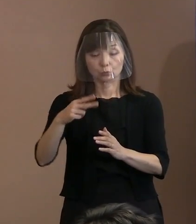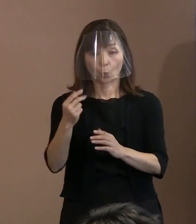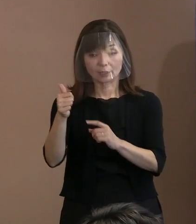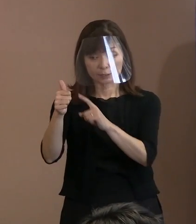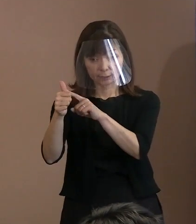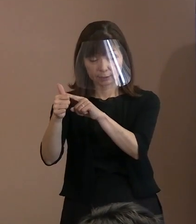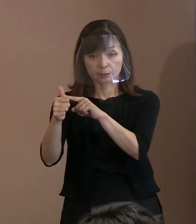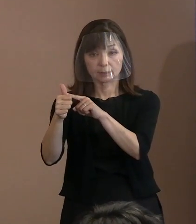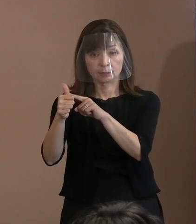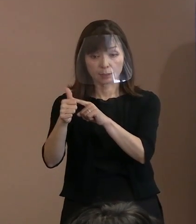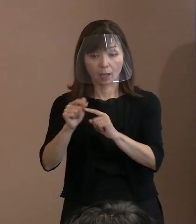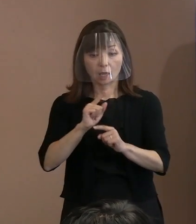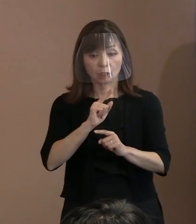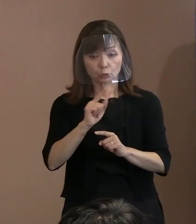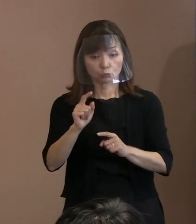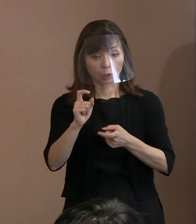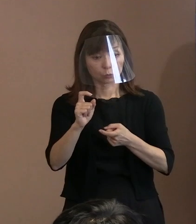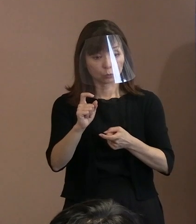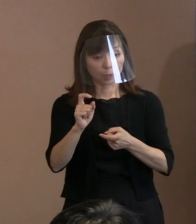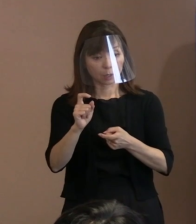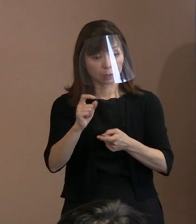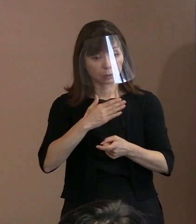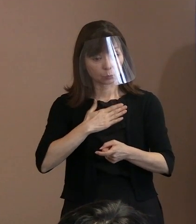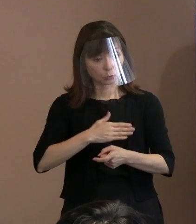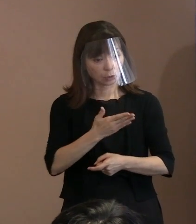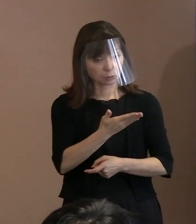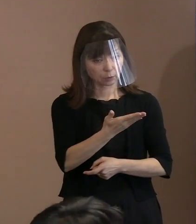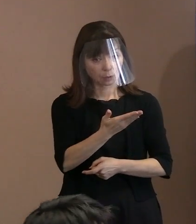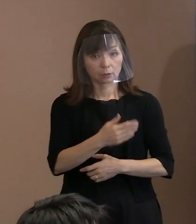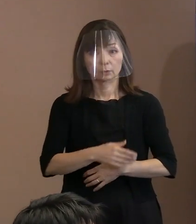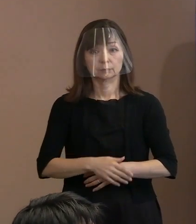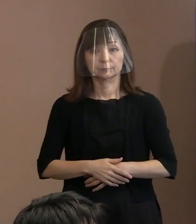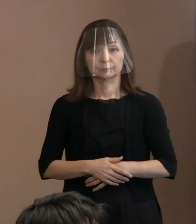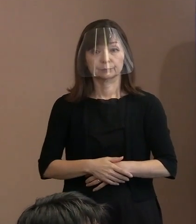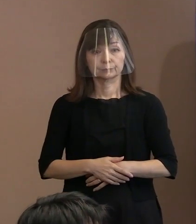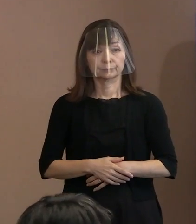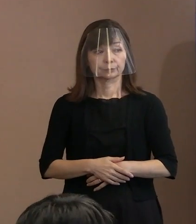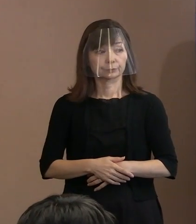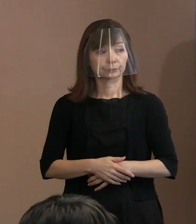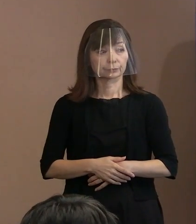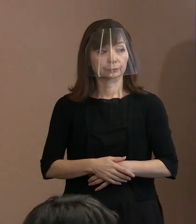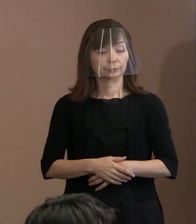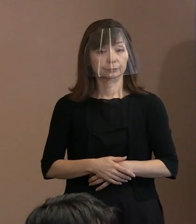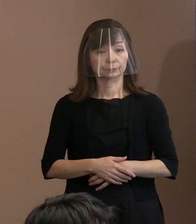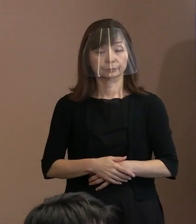もし具体的な｡ (市長)場面そのものは設定ないよね｡ はい｡